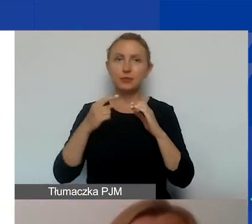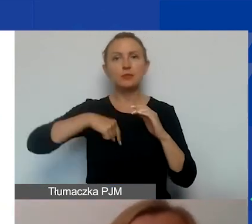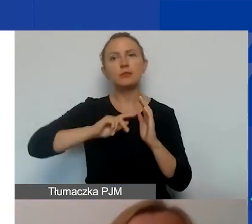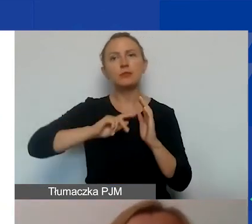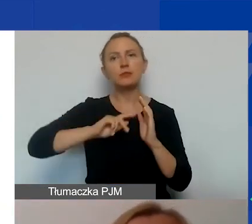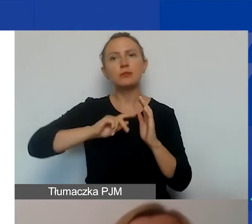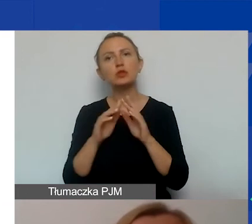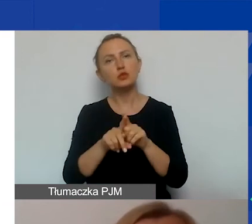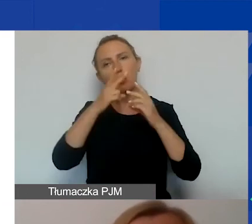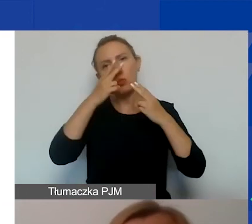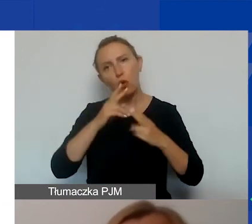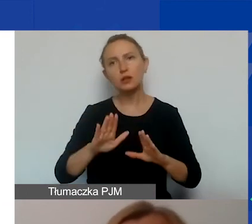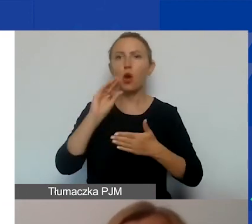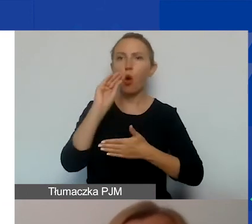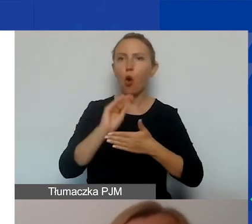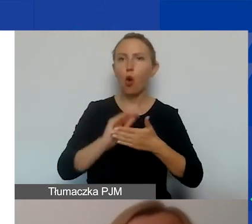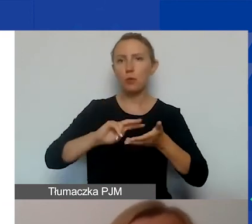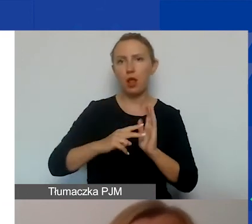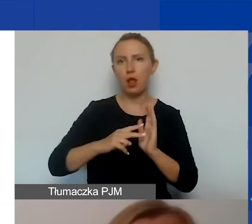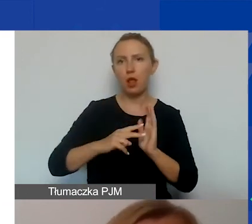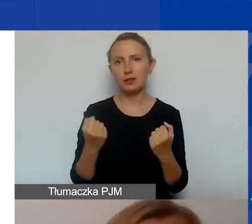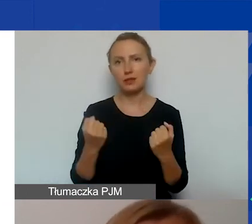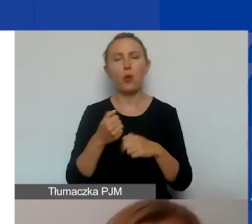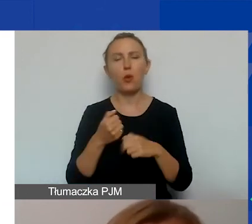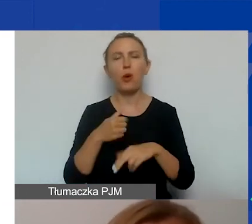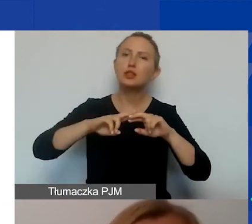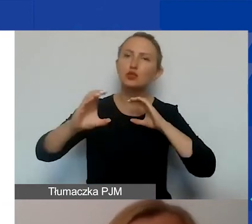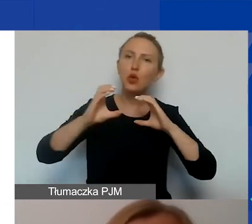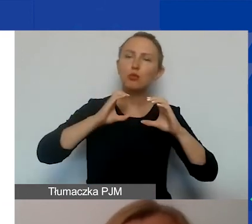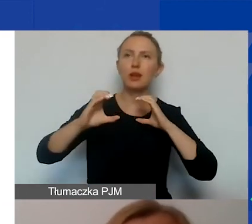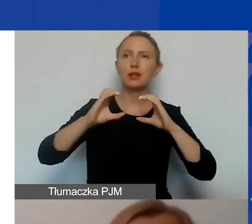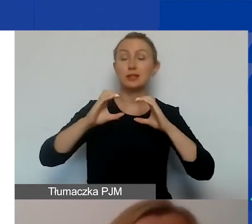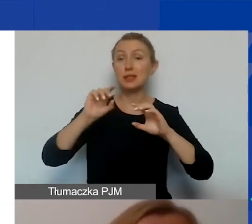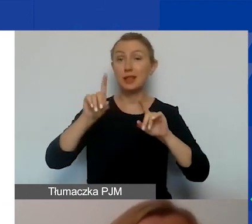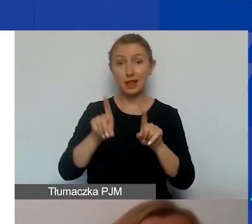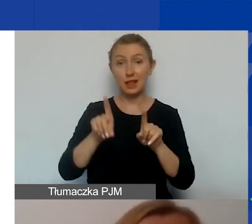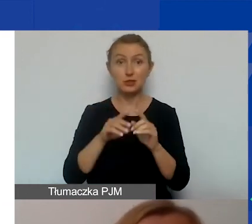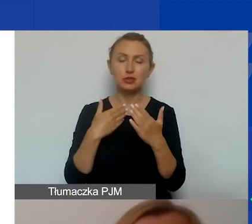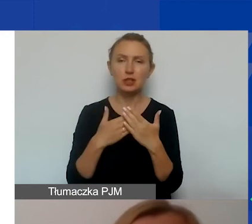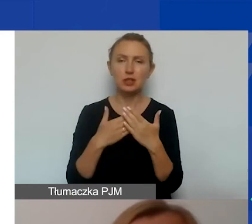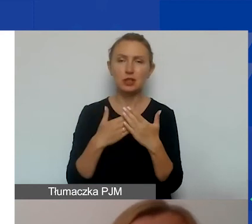o przedstawienie opisu planowanych działań i narzędzi komunikacyjnych. A zatem, czy jest to strona internetowa,